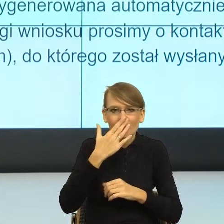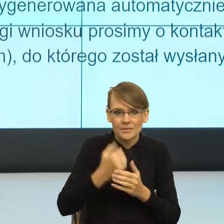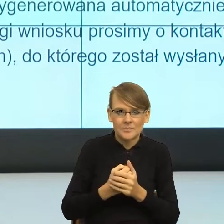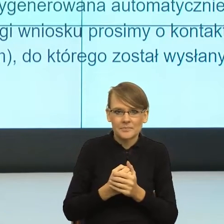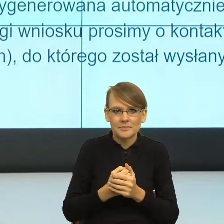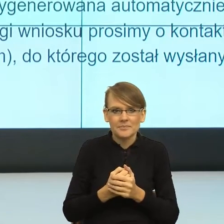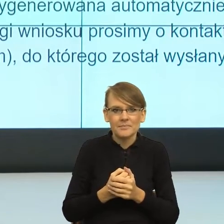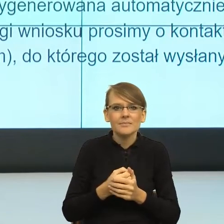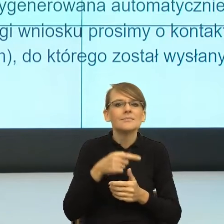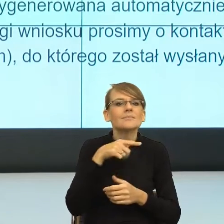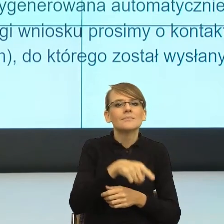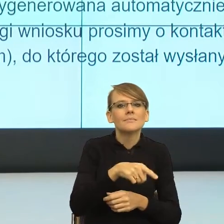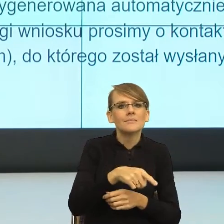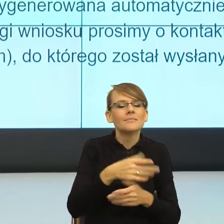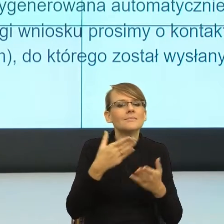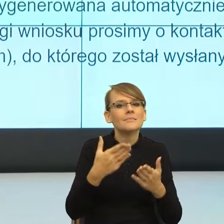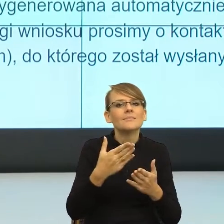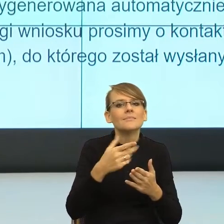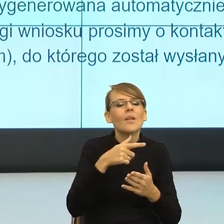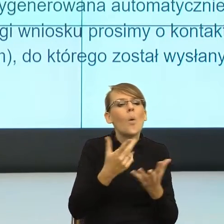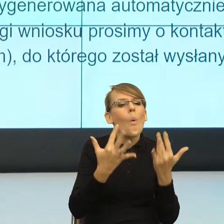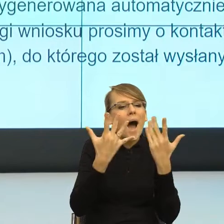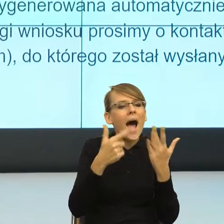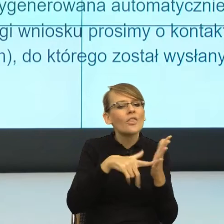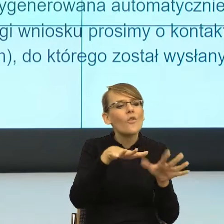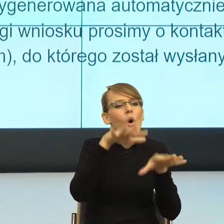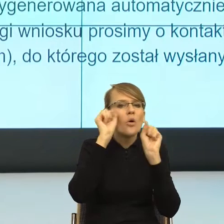przyswajalne uważa konstrukcje, które mają góra trzy sylaby.